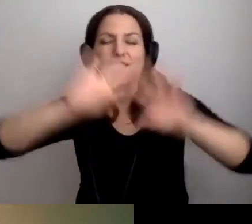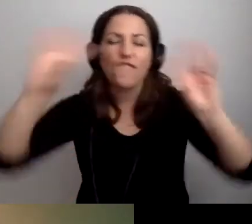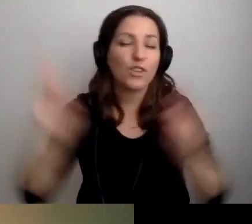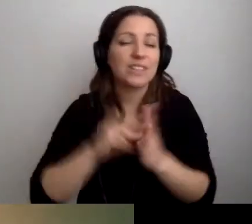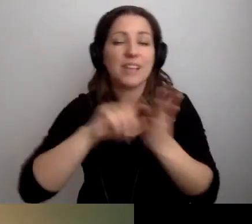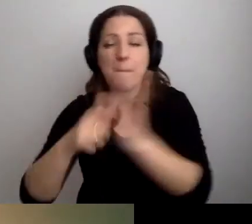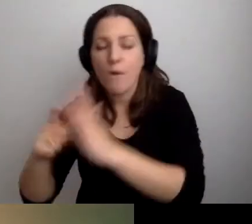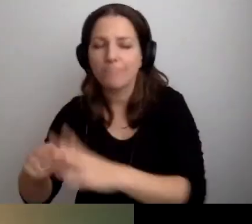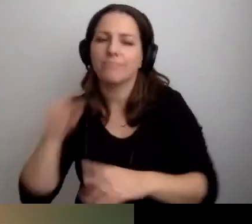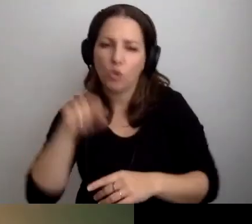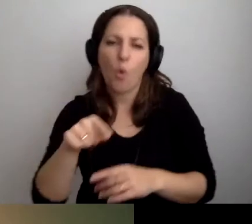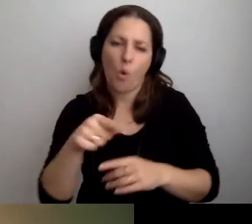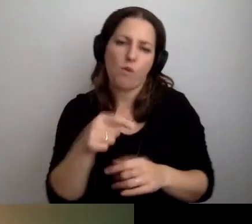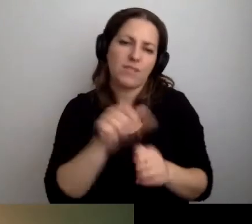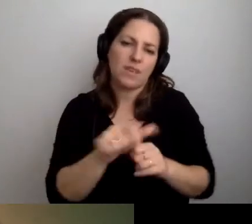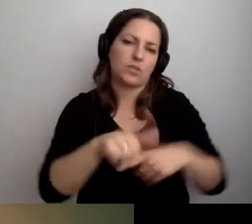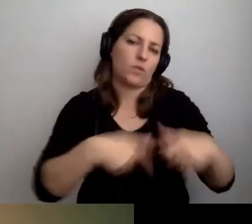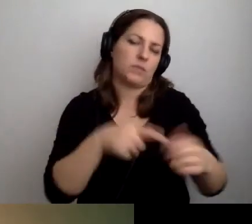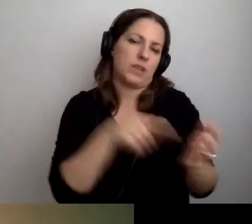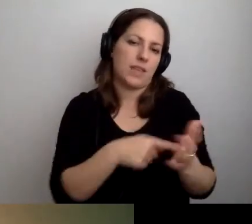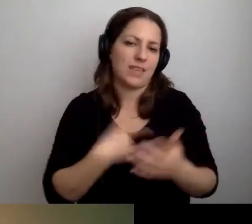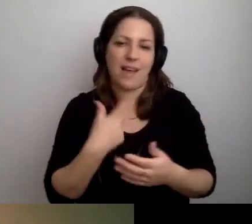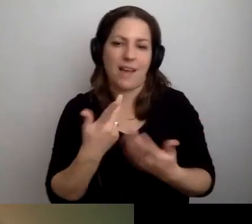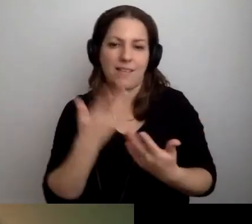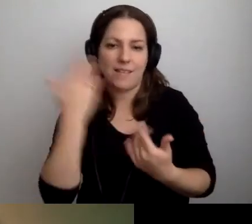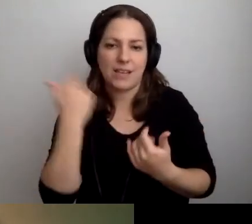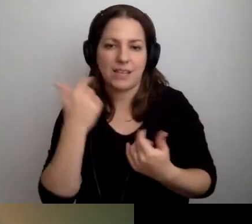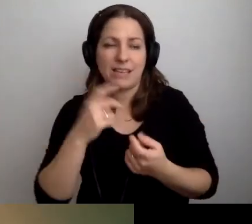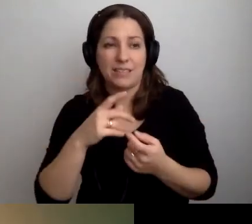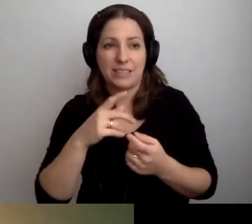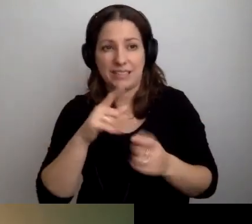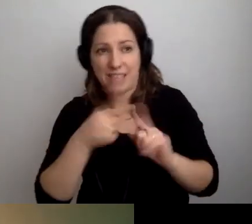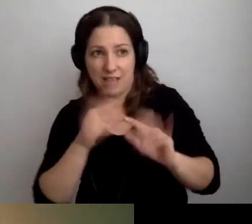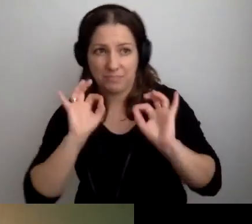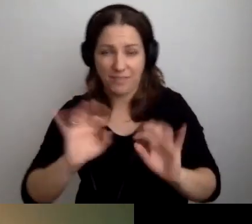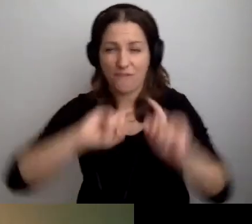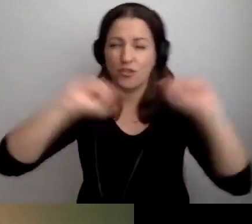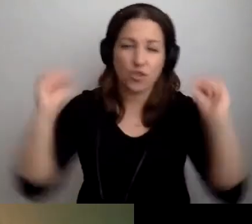to będzie znakomicie. Nie wiem, czy jest sens instalować pętlę we wszystkich pomieszczeniach.